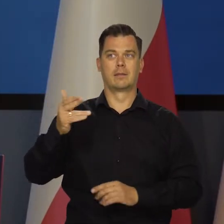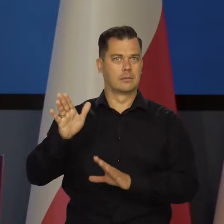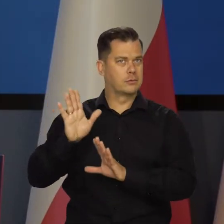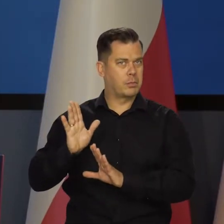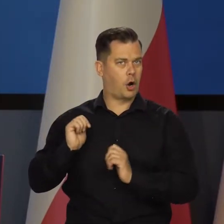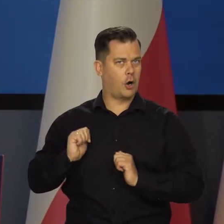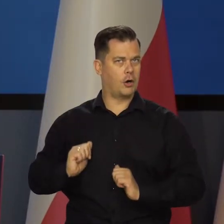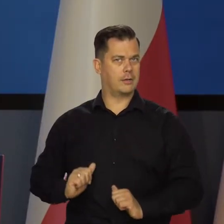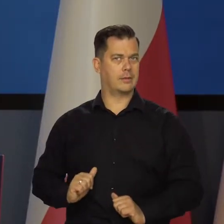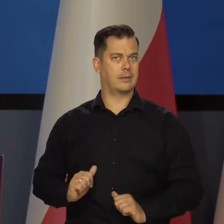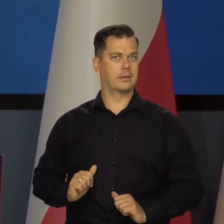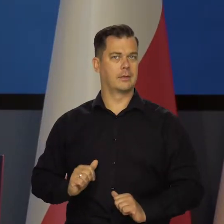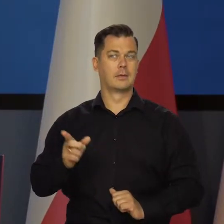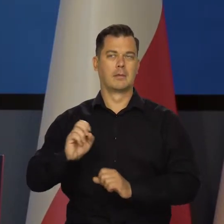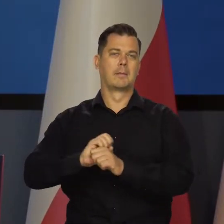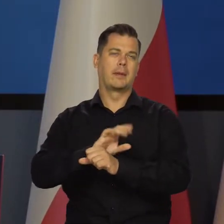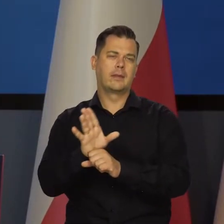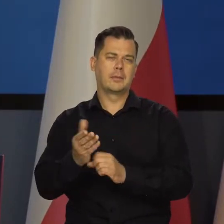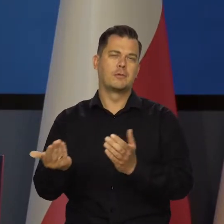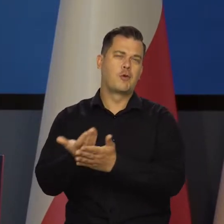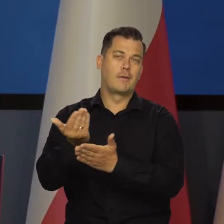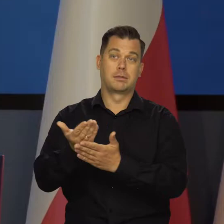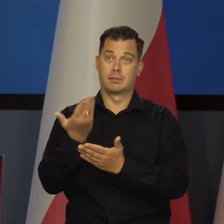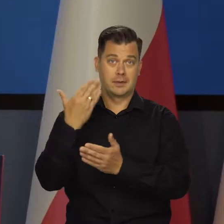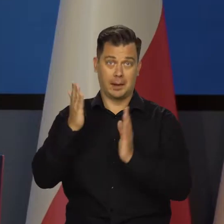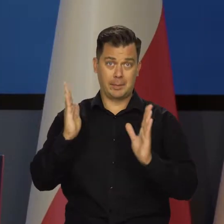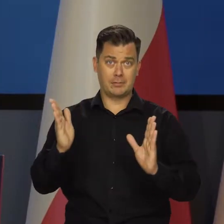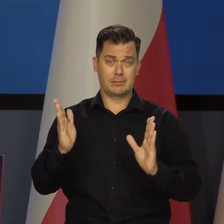Tego Tajwanu nie ma i wszystkich jakichś innych pandemii możliwych.